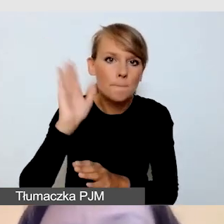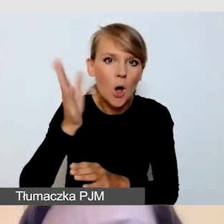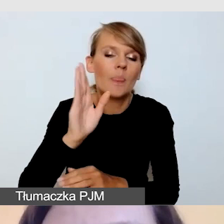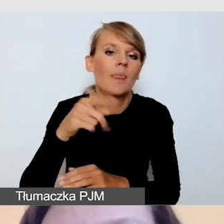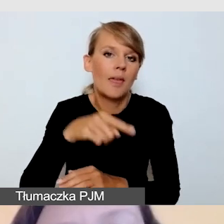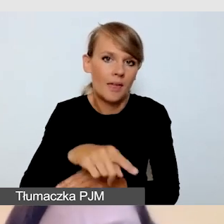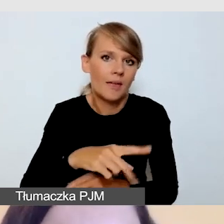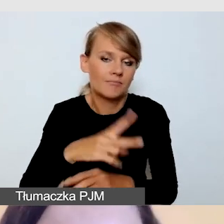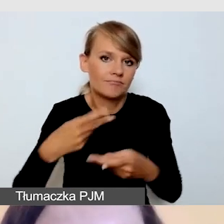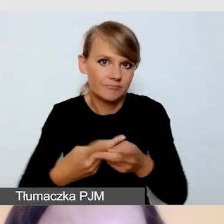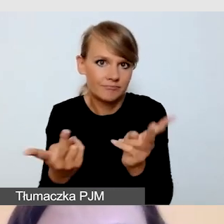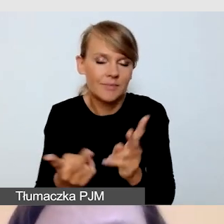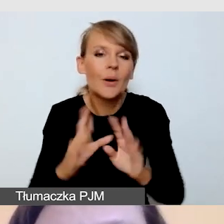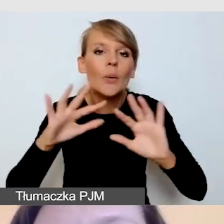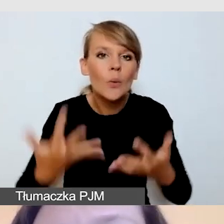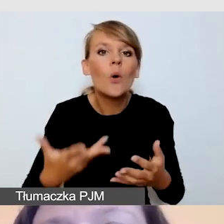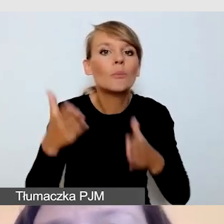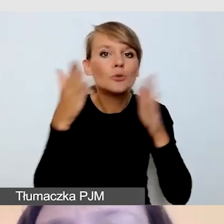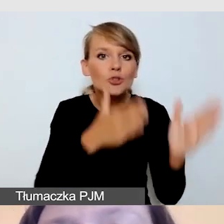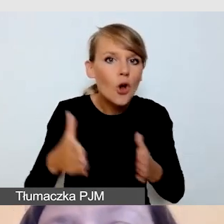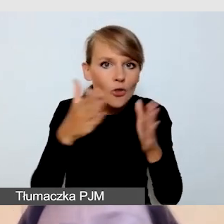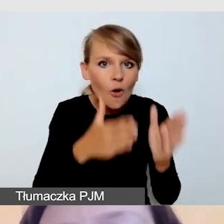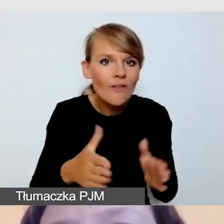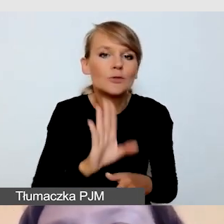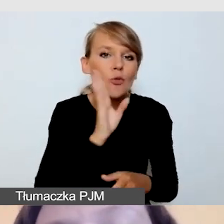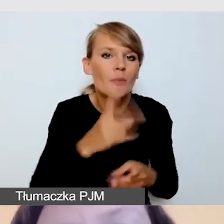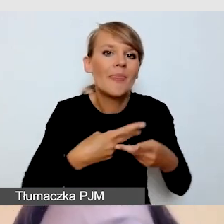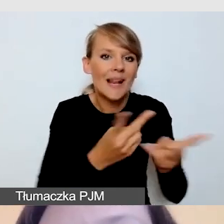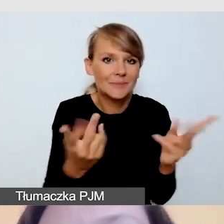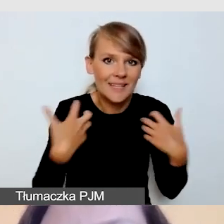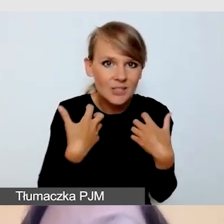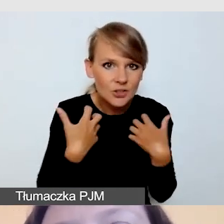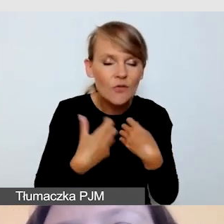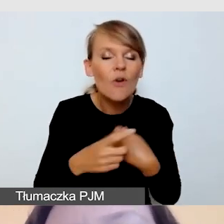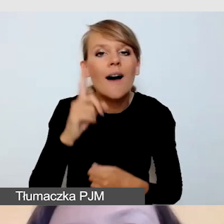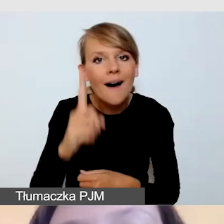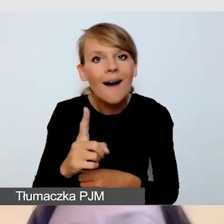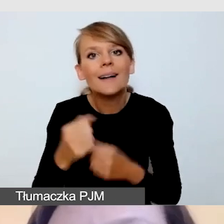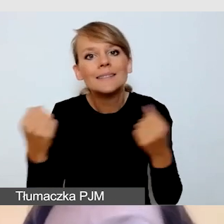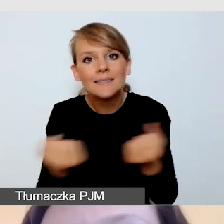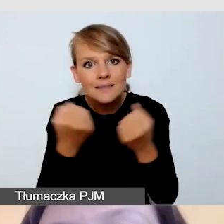ale zadbać oto, aby usługi, przynajmniej częściowo, dodać post factum